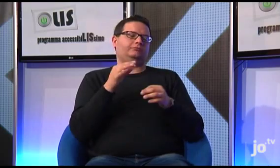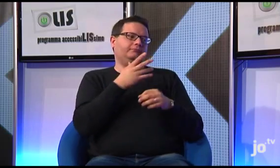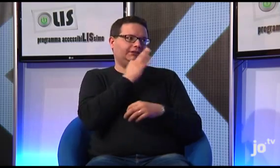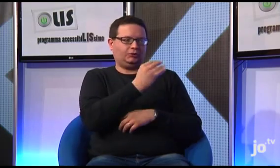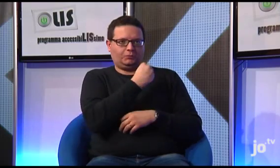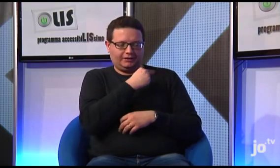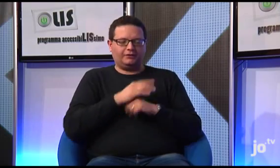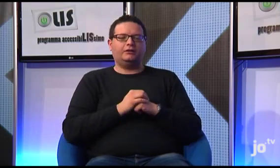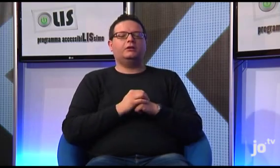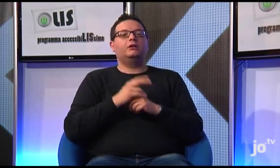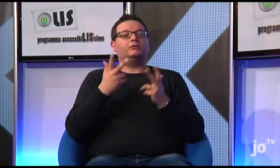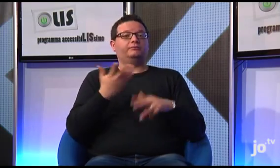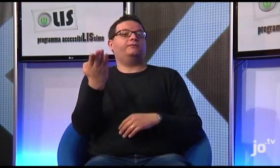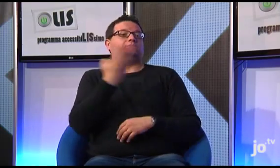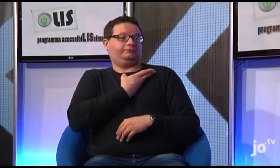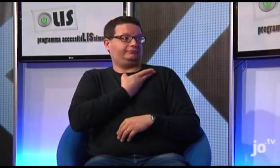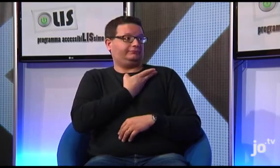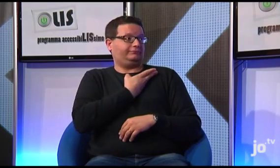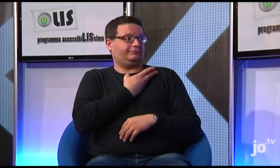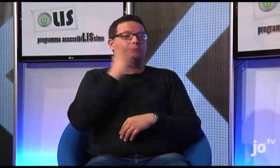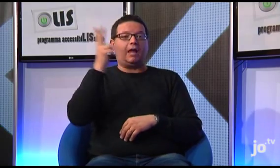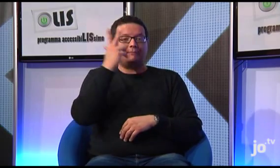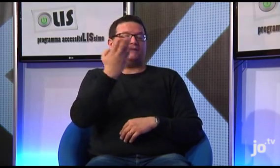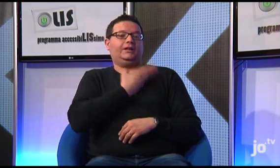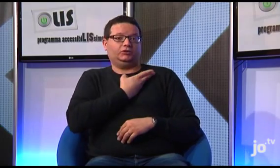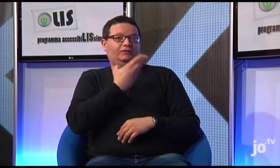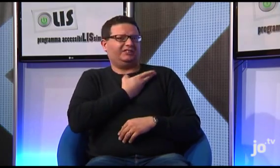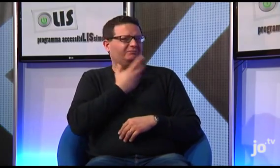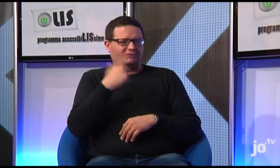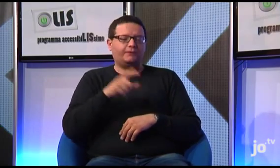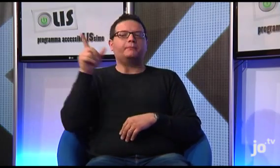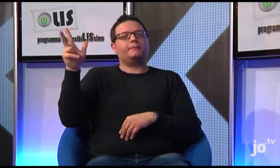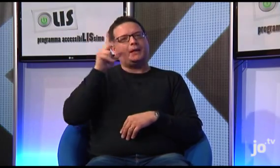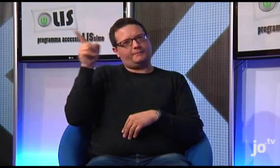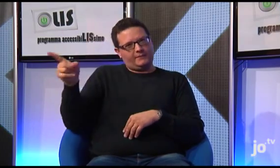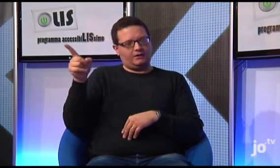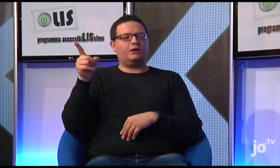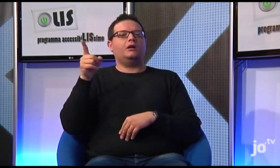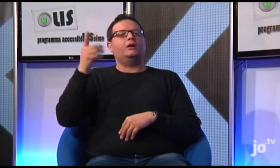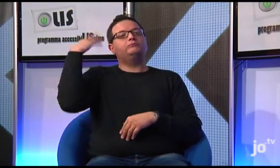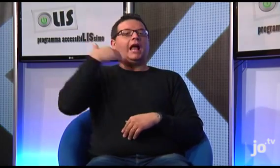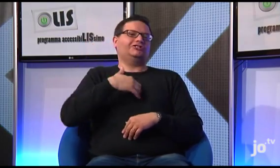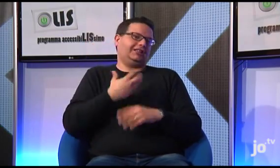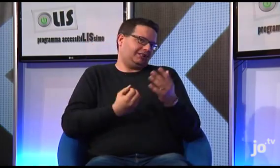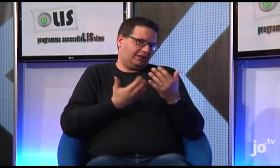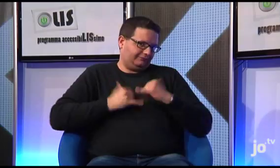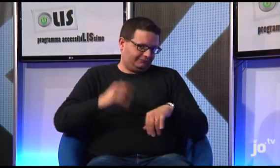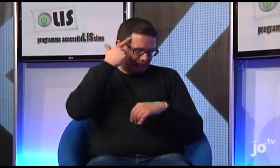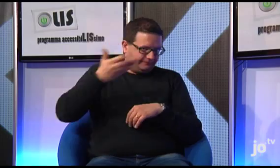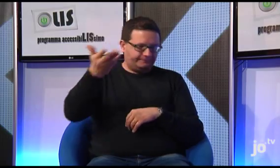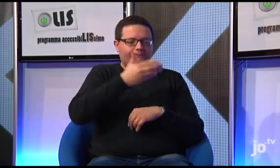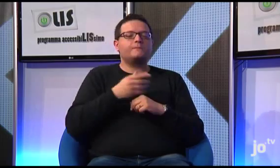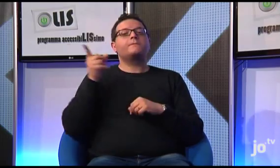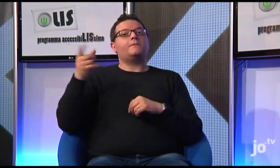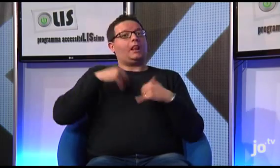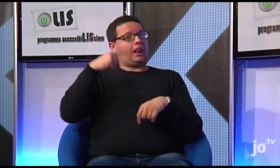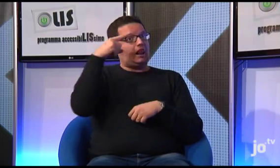Questa è una bella domanda! Si! Ecco, questo è il suo nome segno.